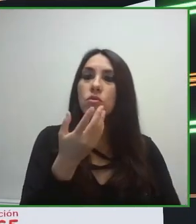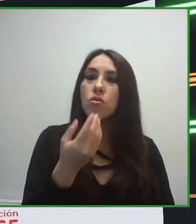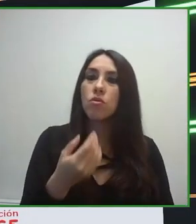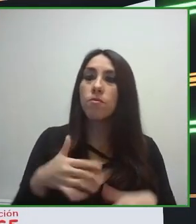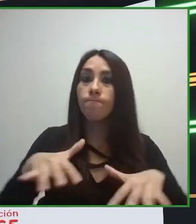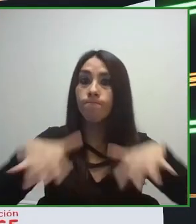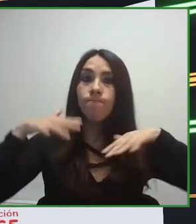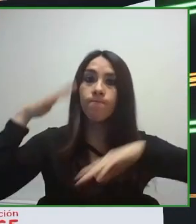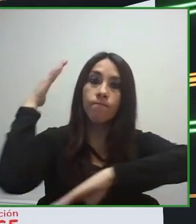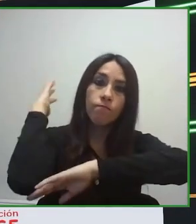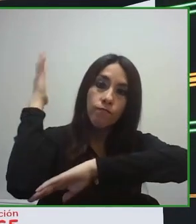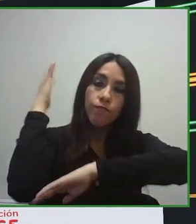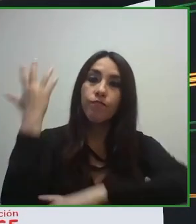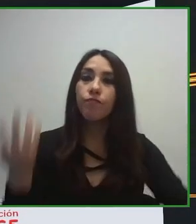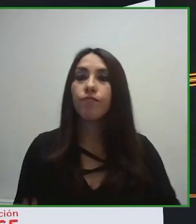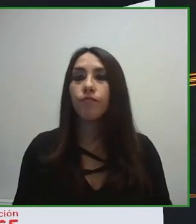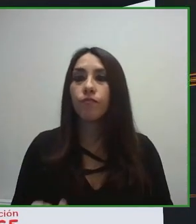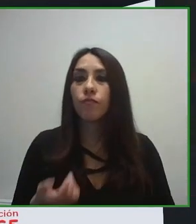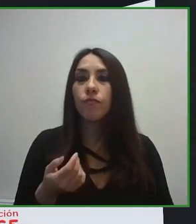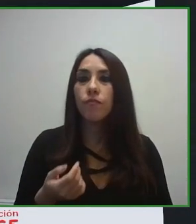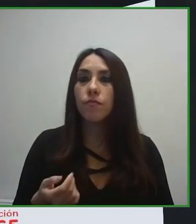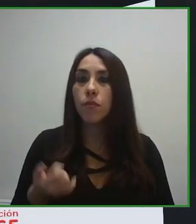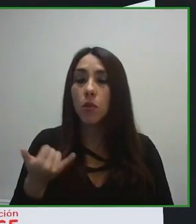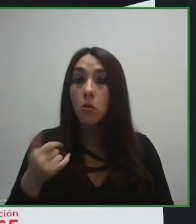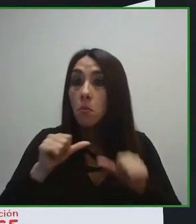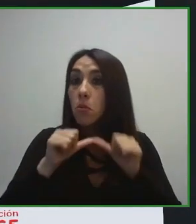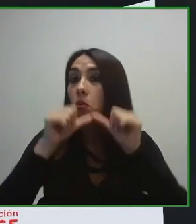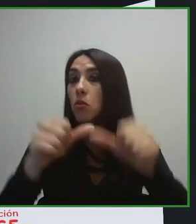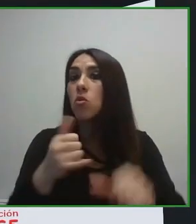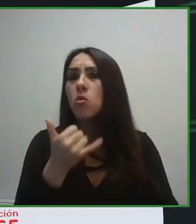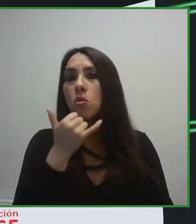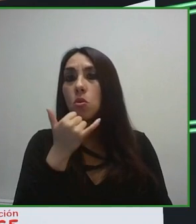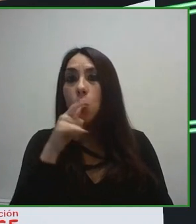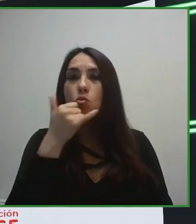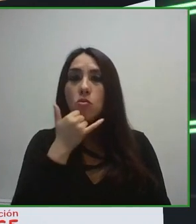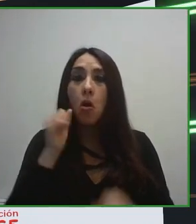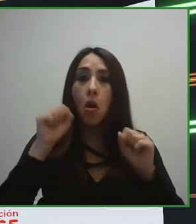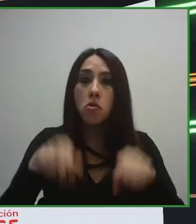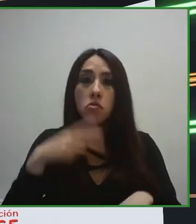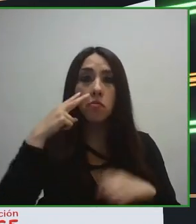cualquier sector turístico, a cualquier infraestructura, a cualquier destino, a